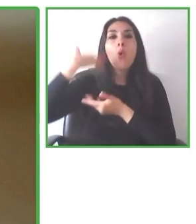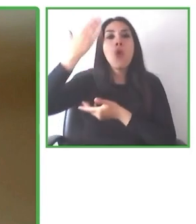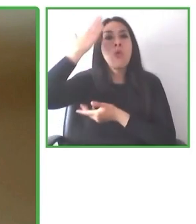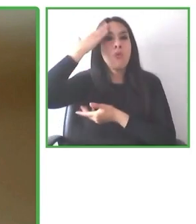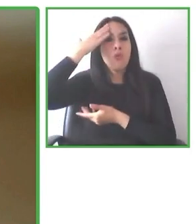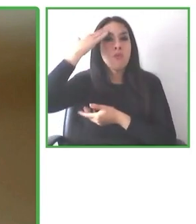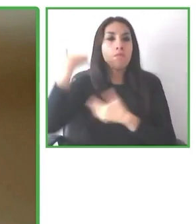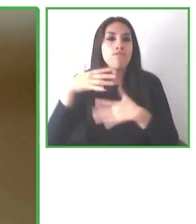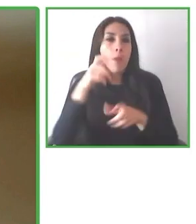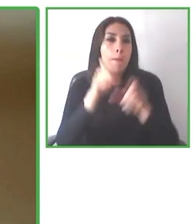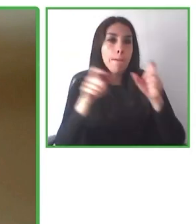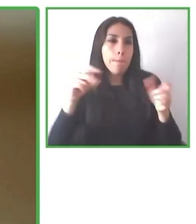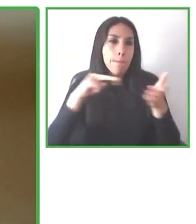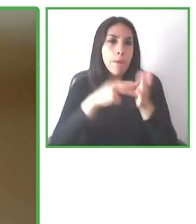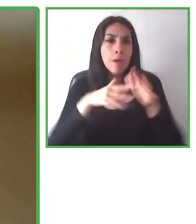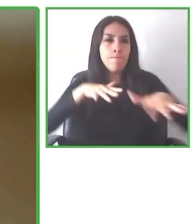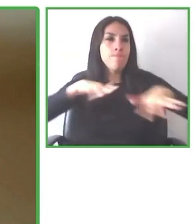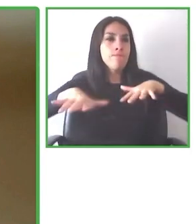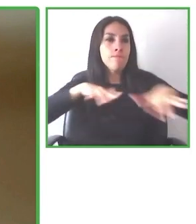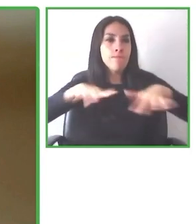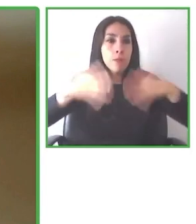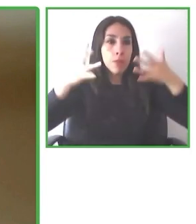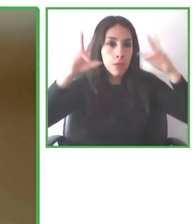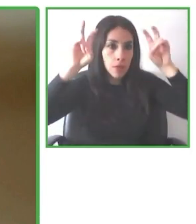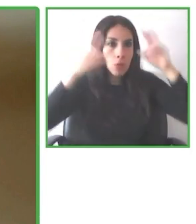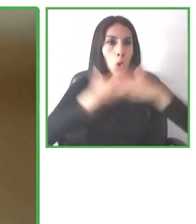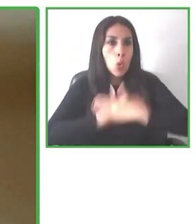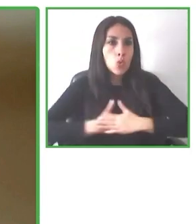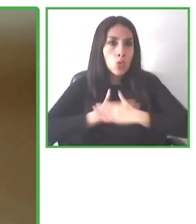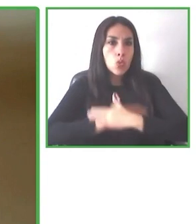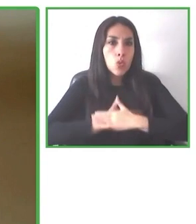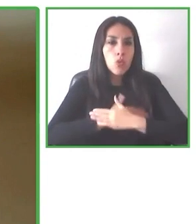Nosotros levantamos la información de accesibilidad a través de nuestra aplicación